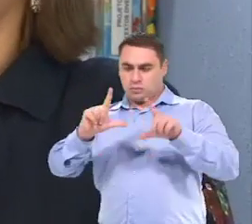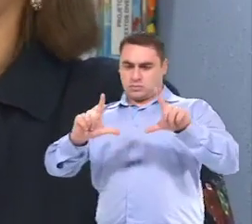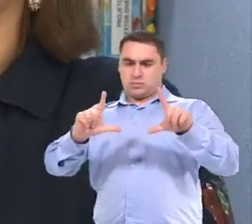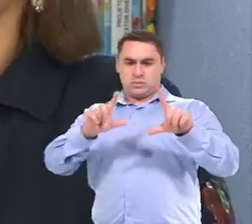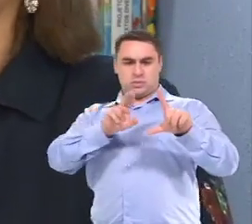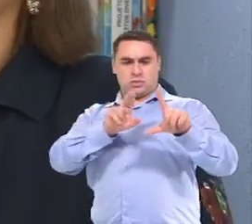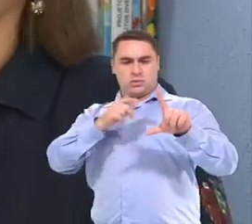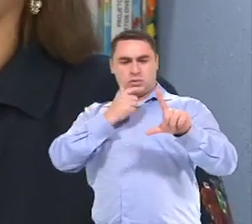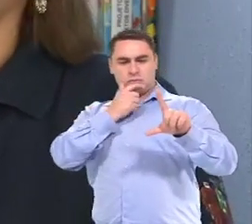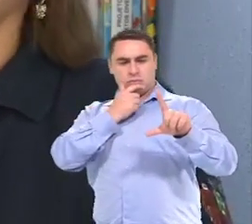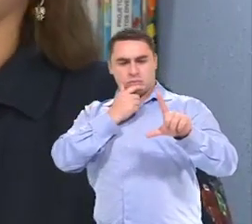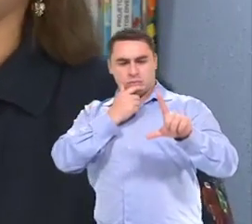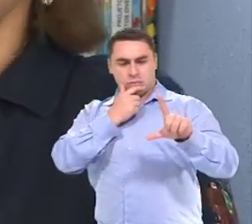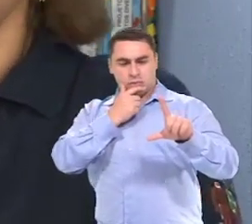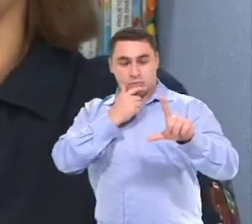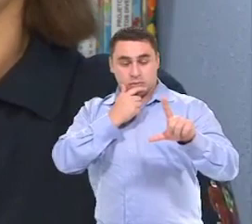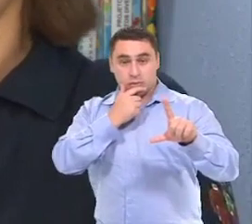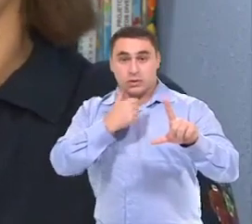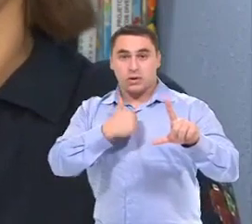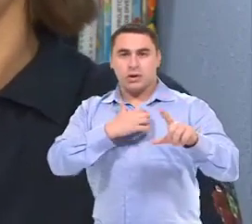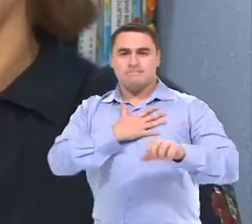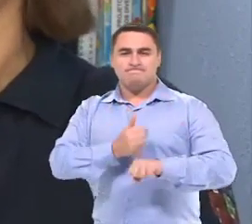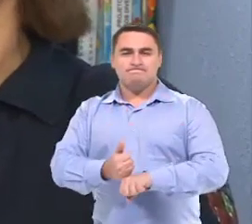Então aquilo, para mim, chegou até a me emocionar